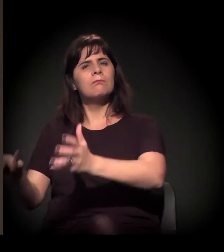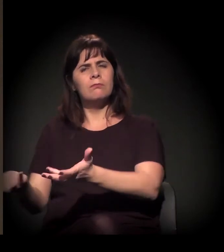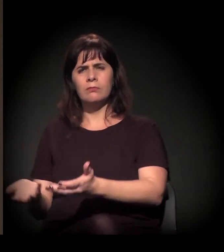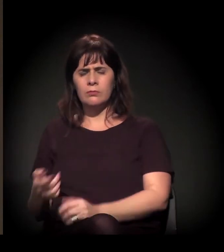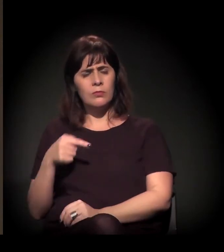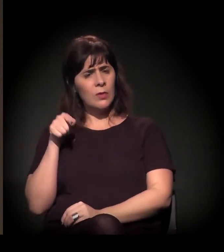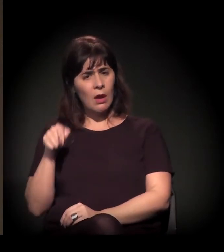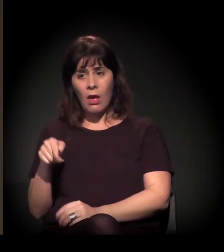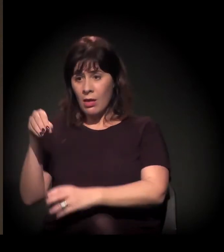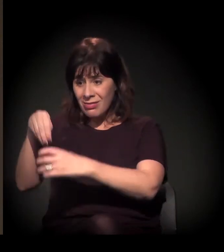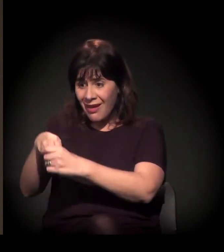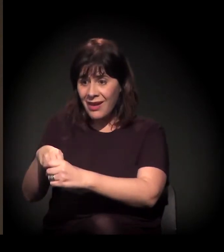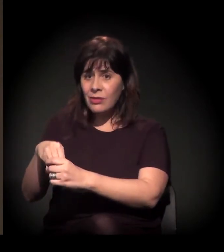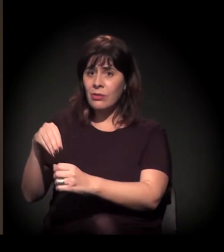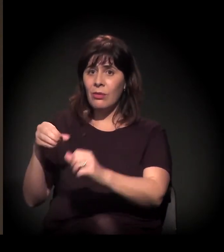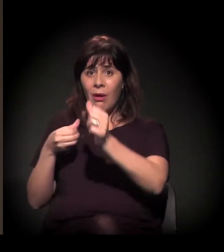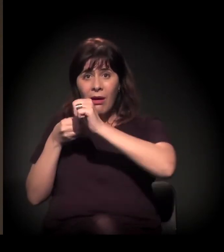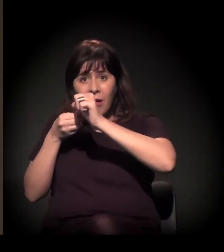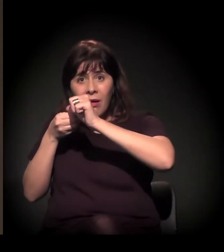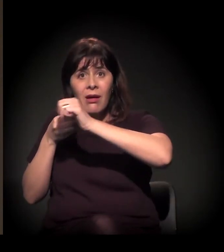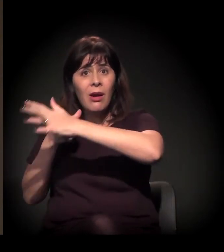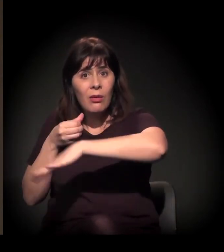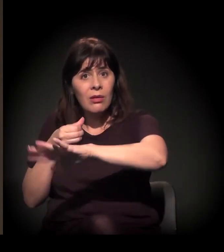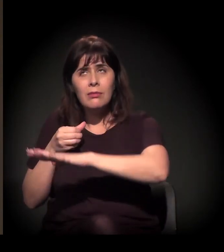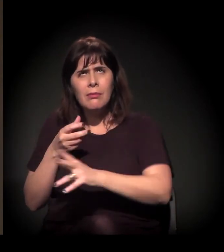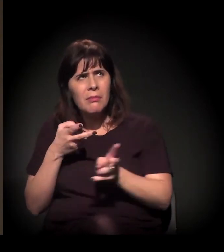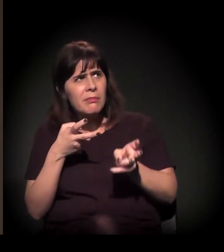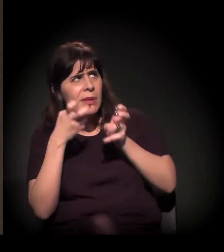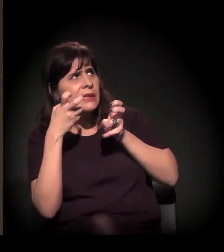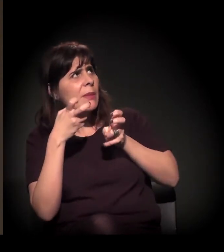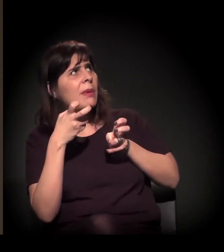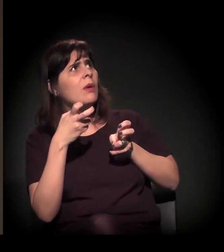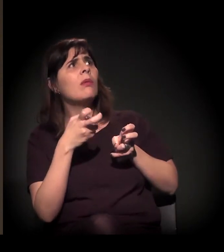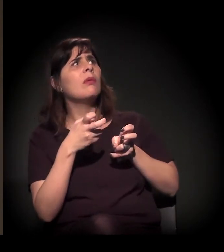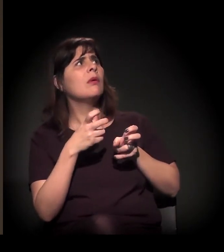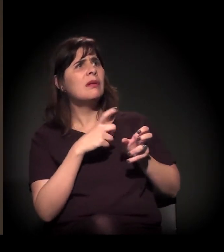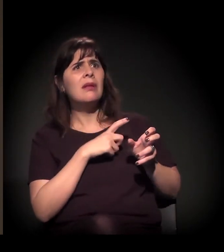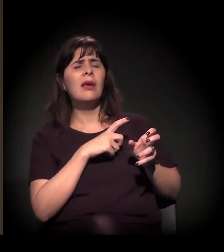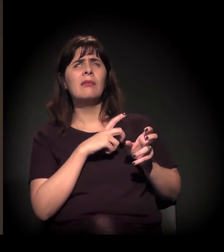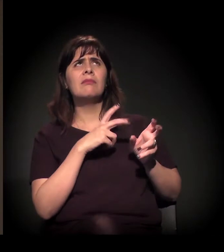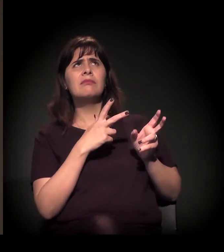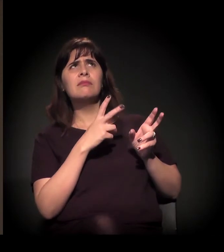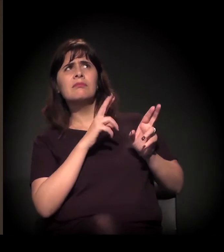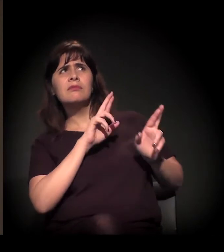Você sente que há uma mudança de percepção